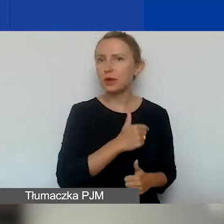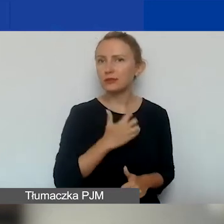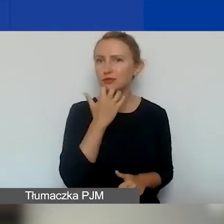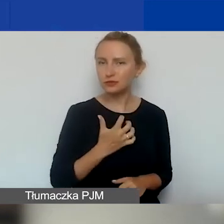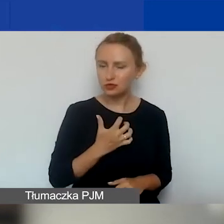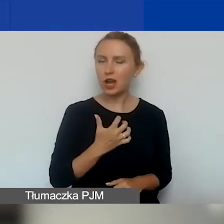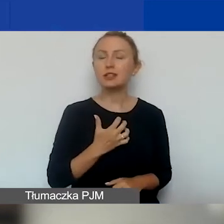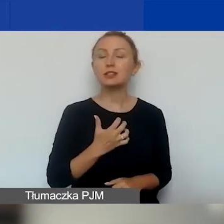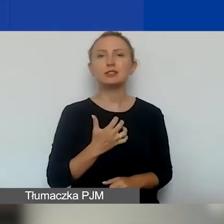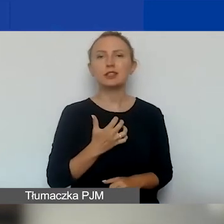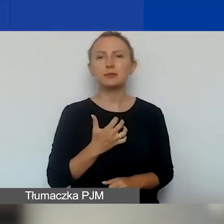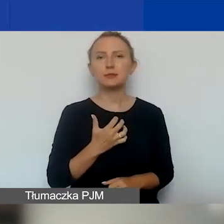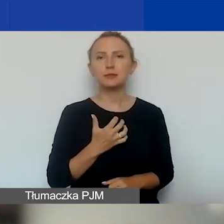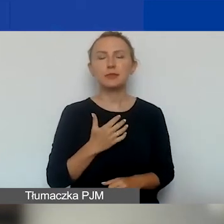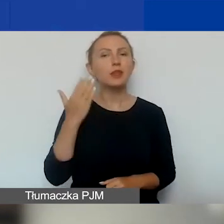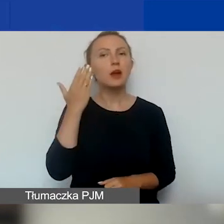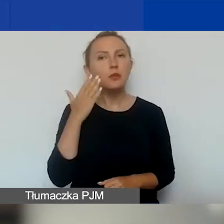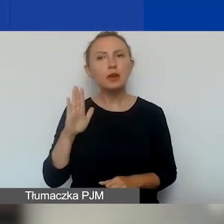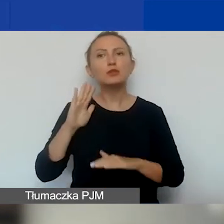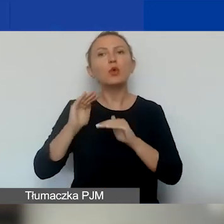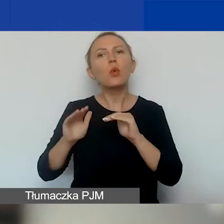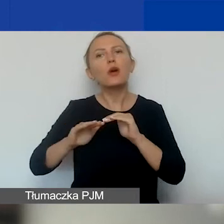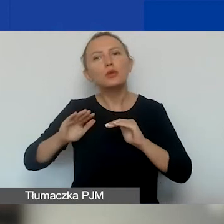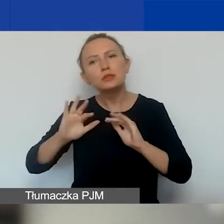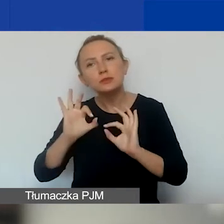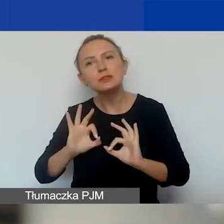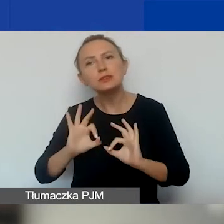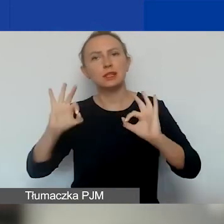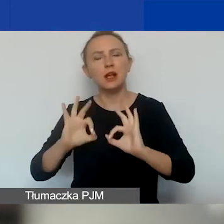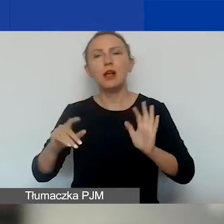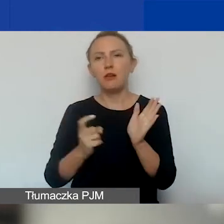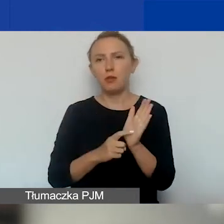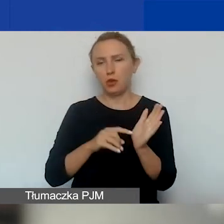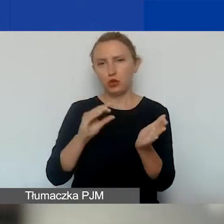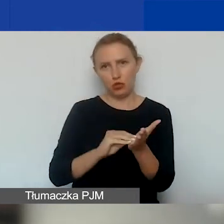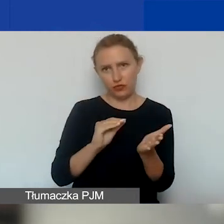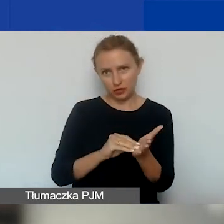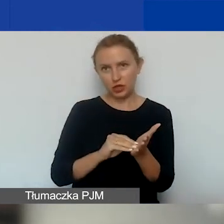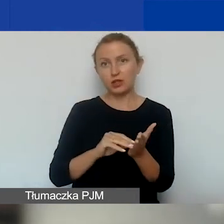Bo bardzo złagodziliśmy wymóg dotyczący doświadczenia, o czym zaraz powiem.